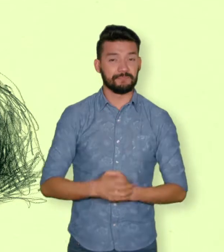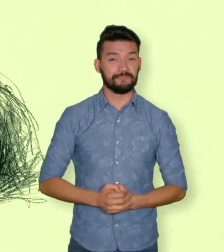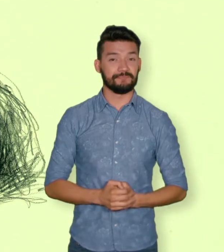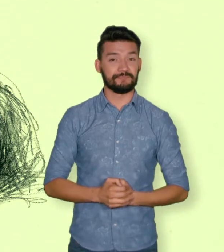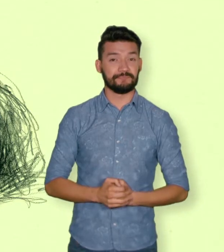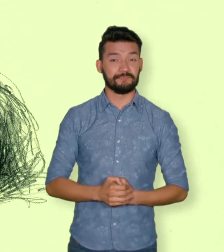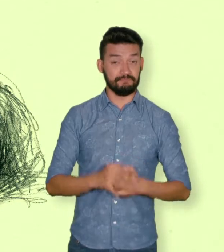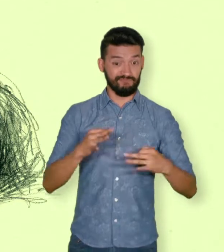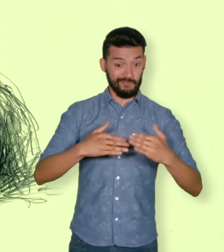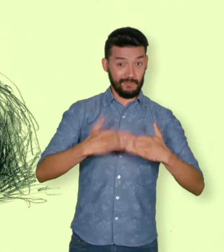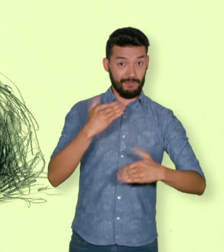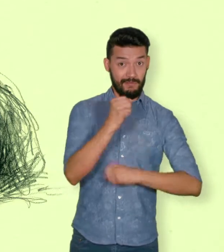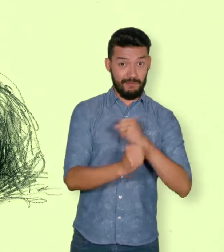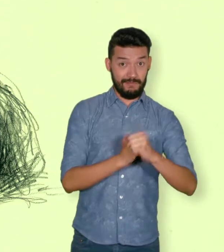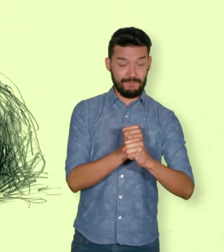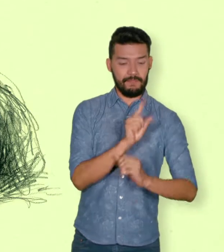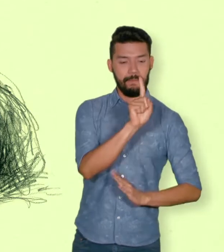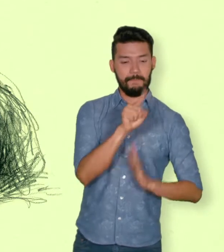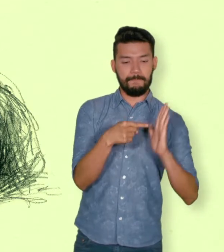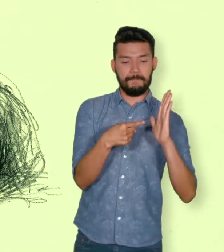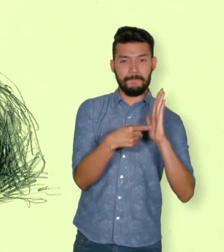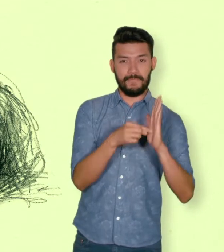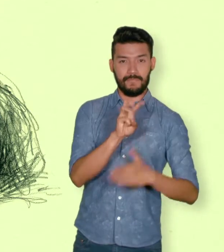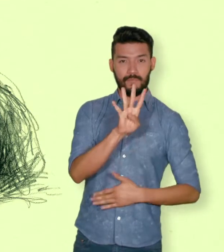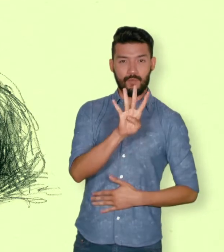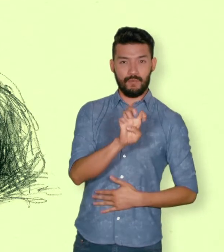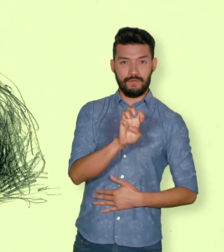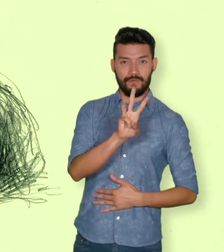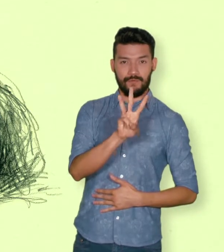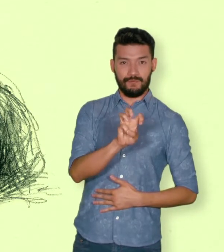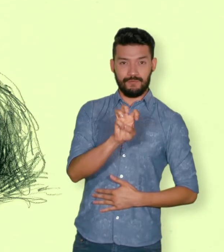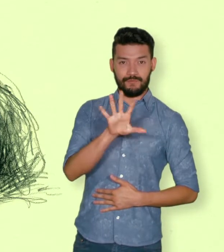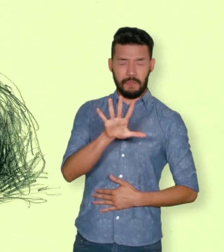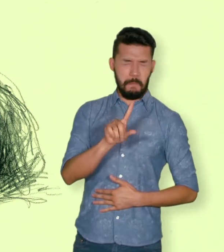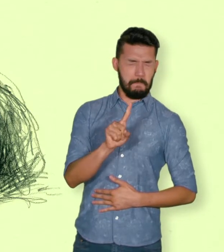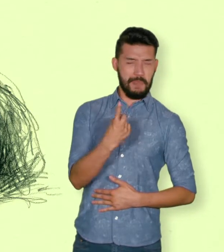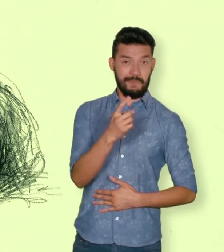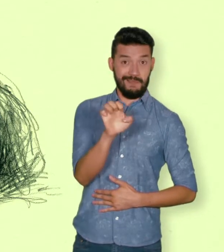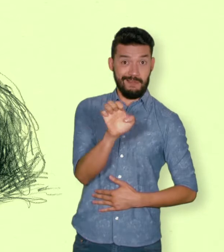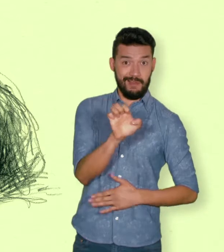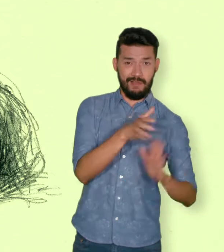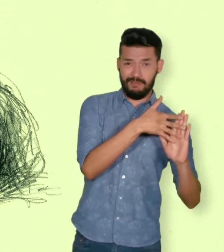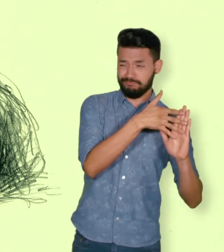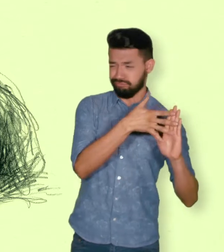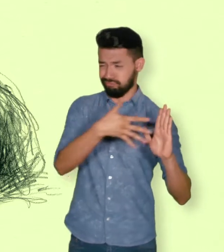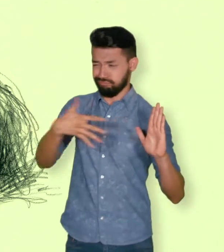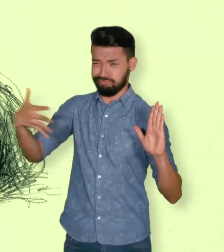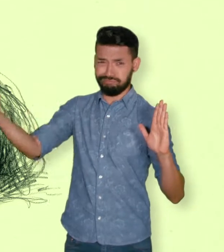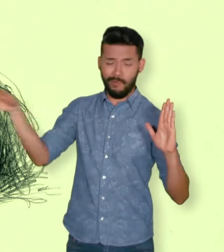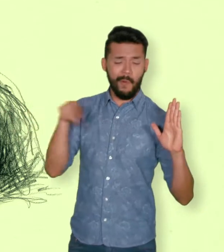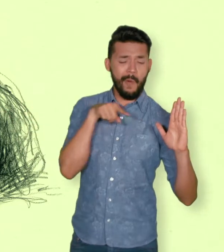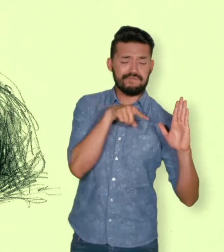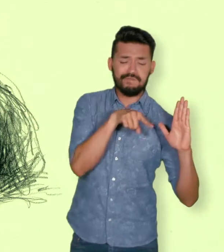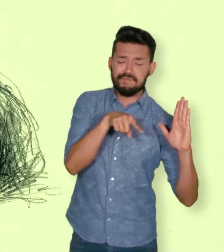como consecuencia de infracciones al Derecho Internacional Humanitario o de violaciones graves y manifiestas a las normas